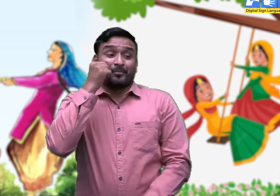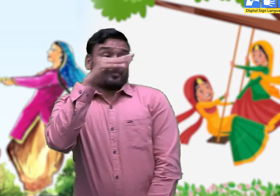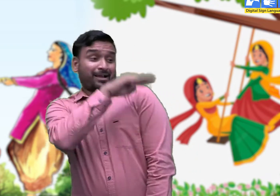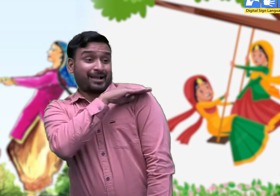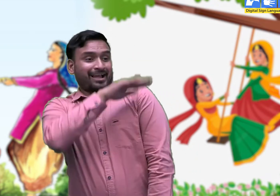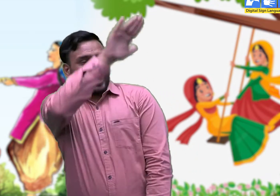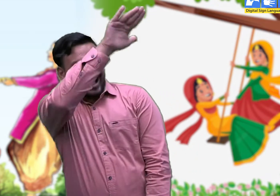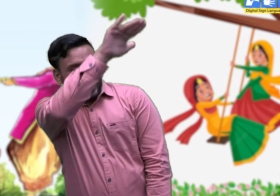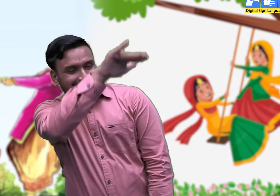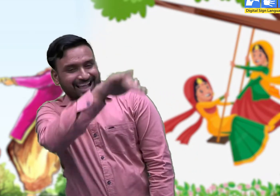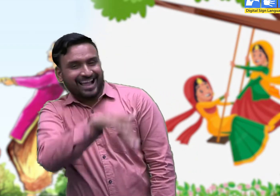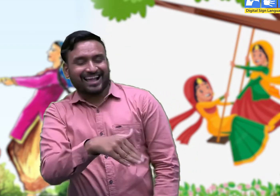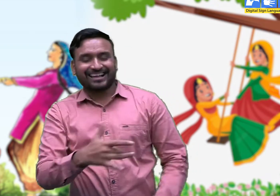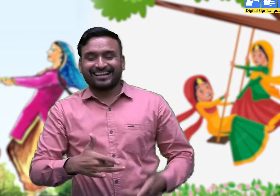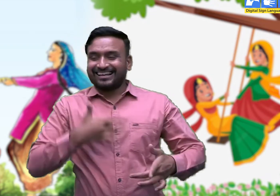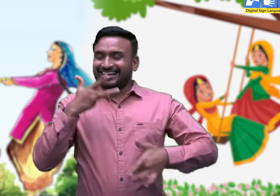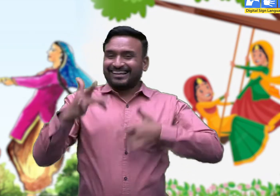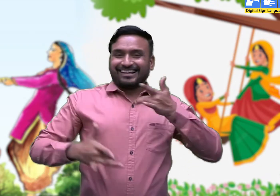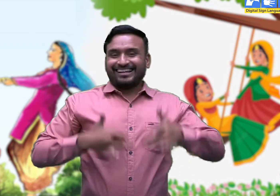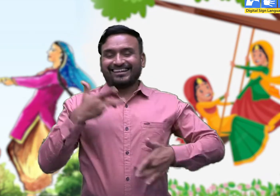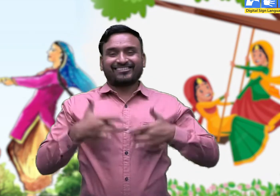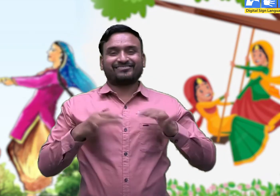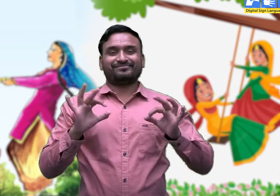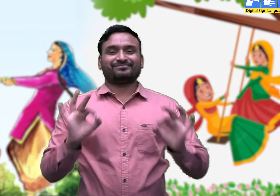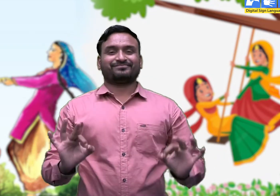आज मेरा वीरा आवेगा ।